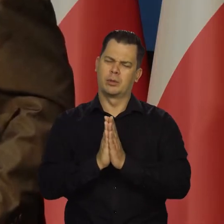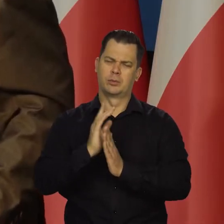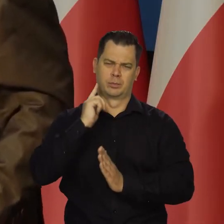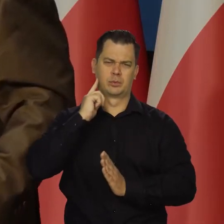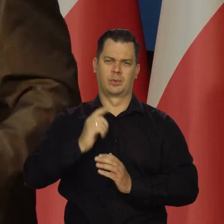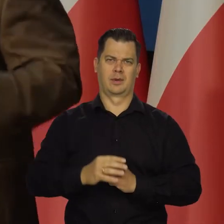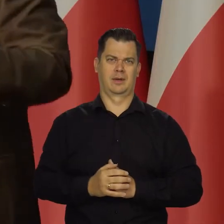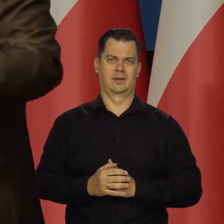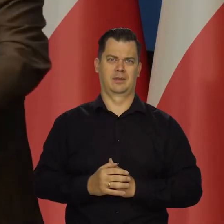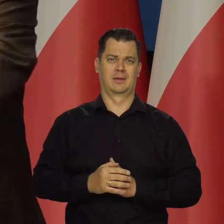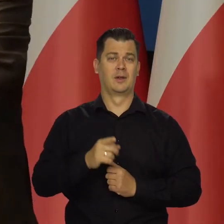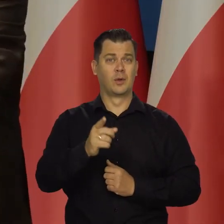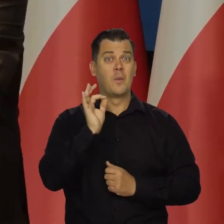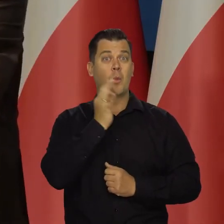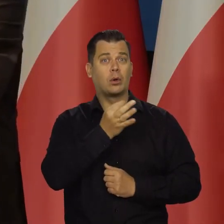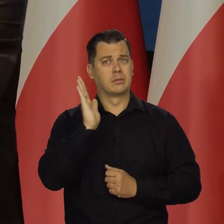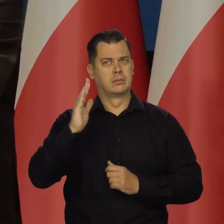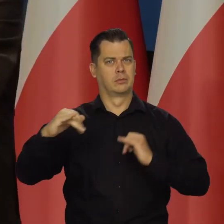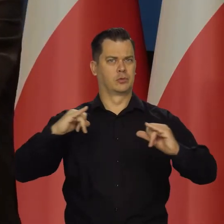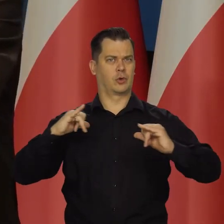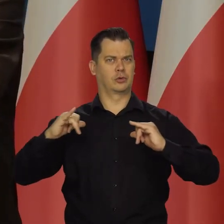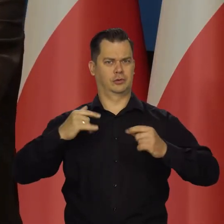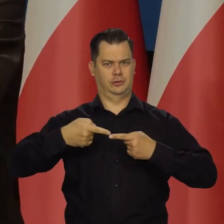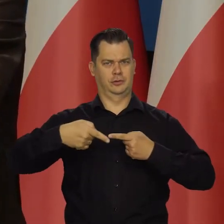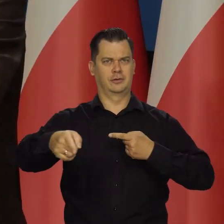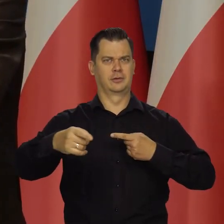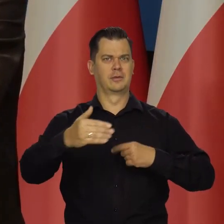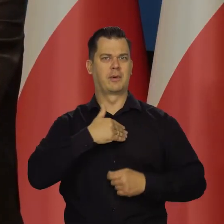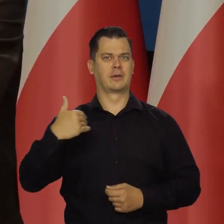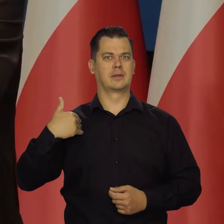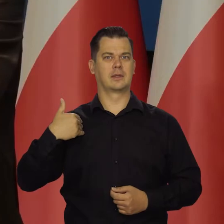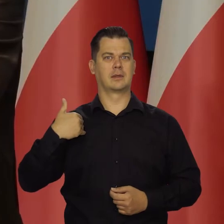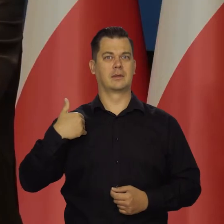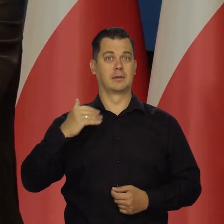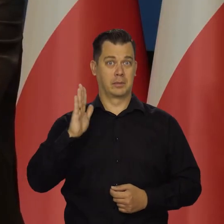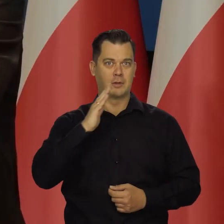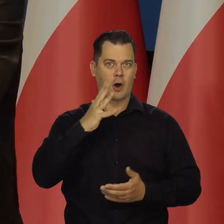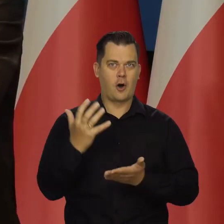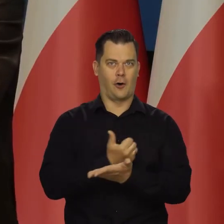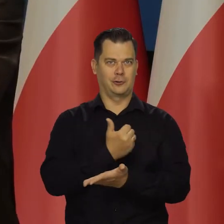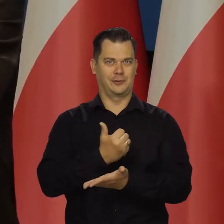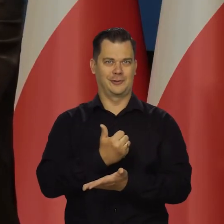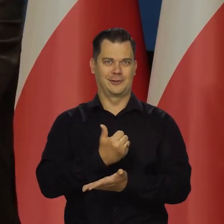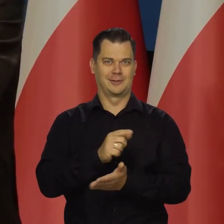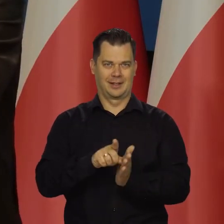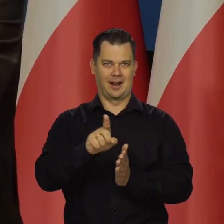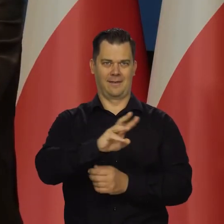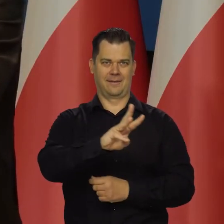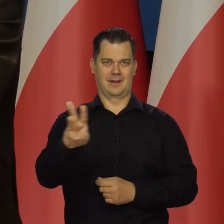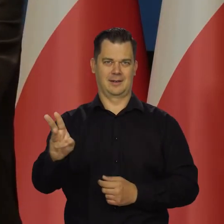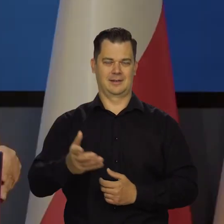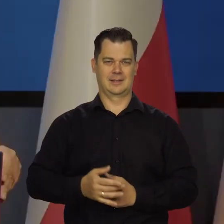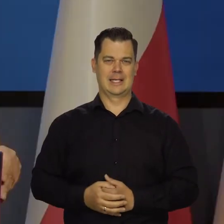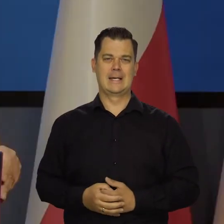Przecież oni będą rządzić w Polsce i oni będą z tego korzystać, a nie starsze pokolenia.